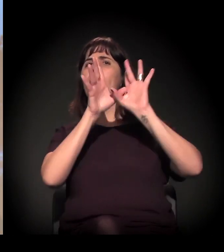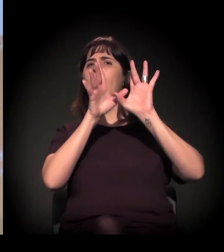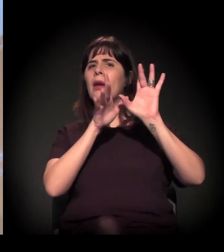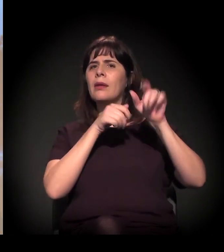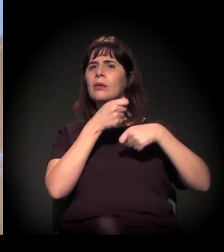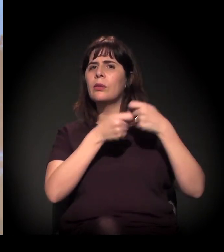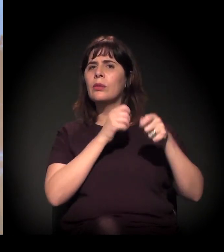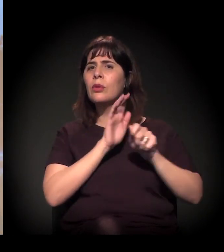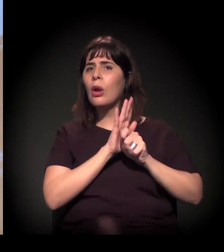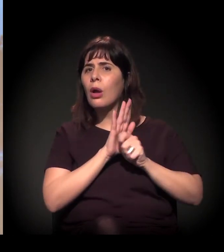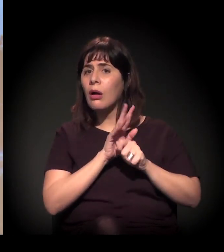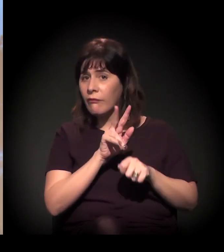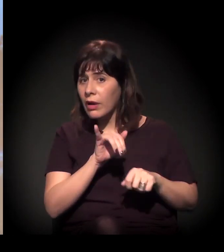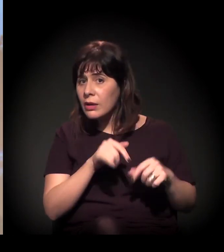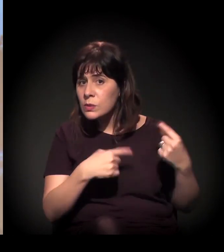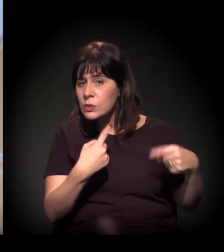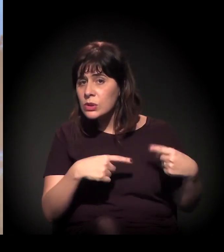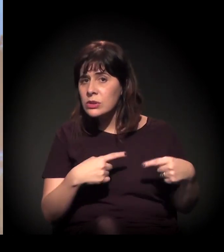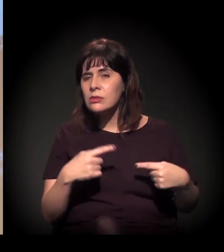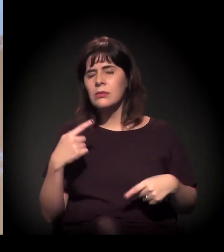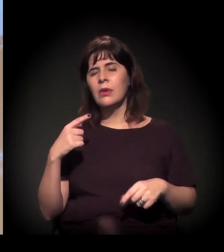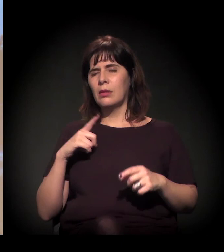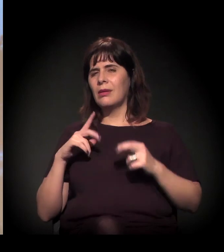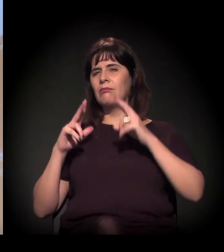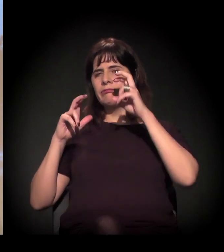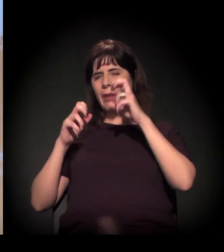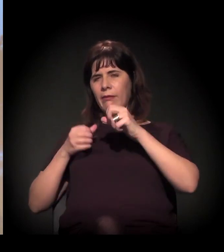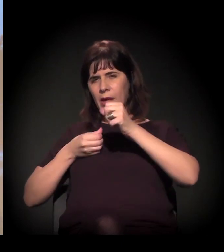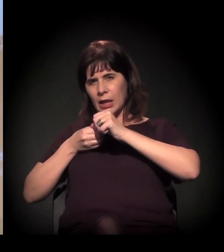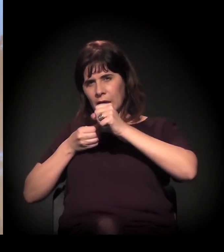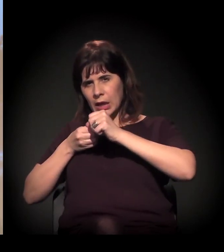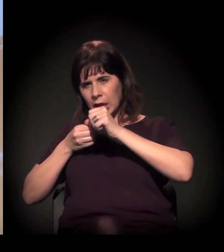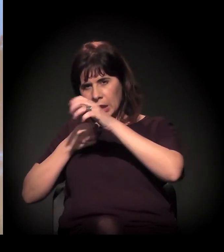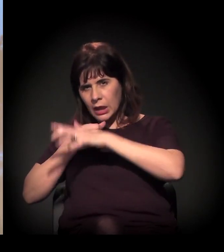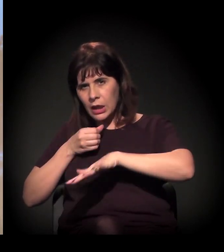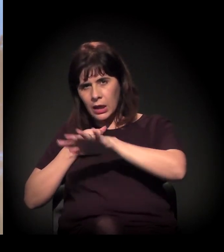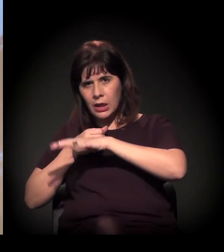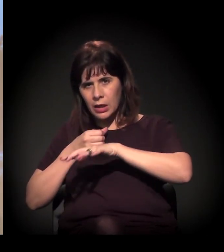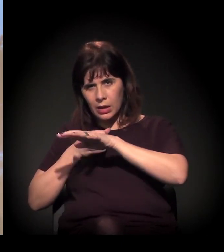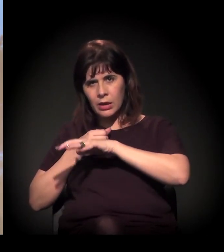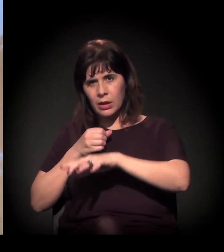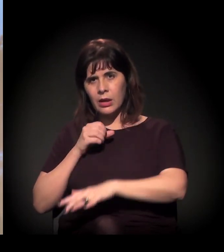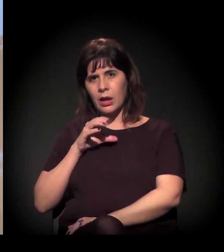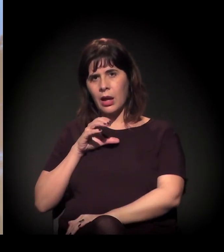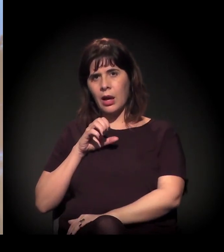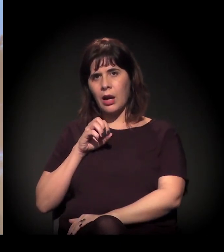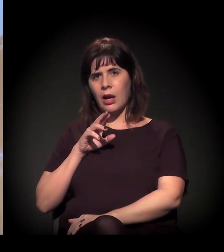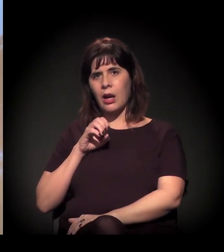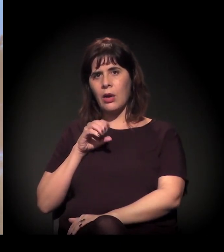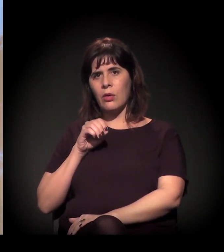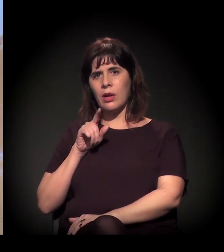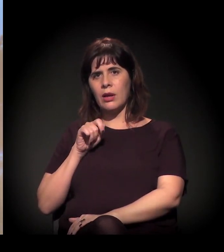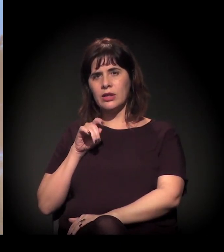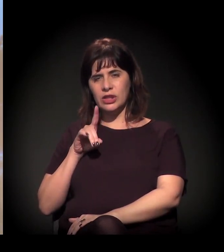Acho que, quando a gente traz também essa questão do termo Cracolândia, eu acho que tem um pouco isso...